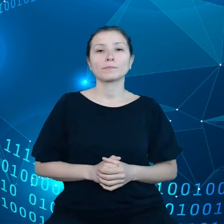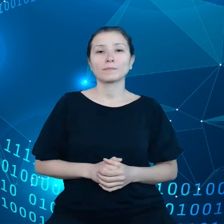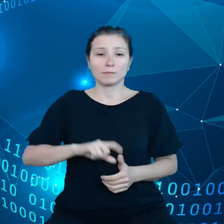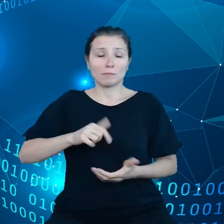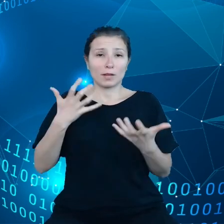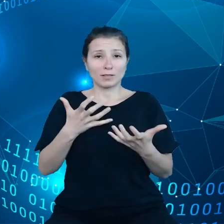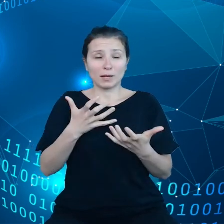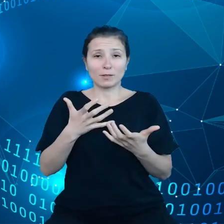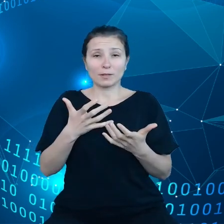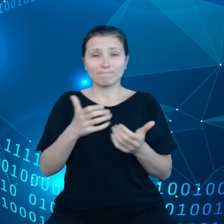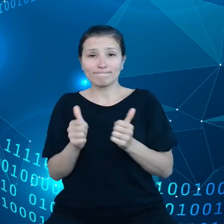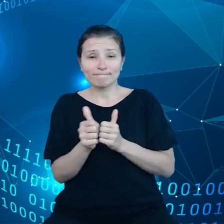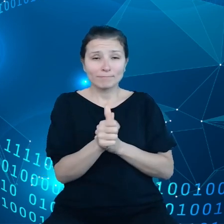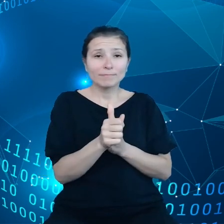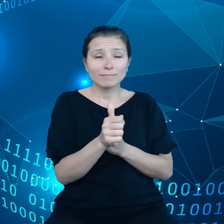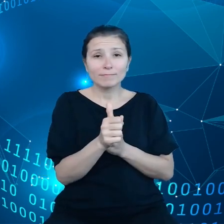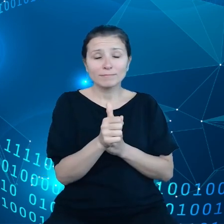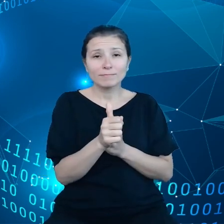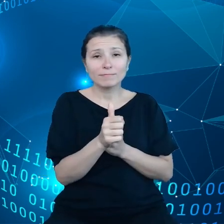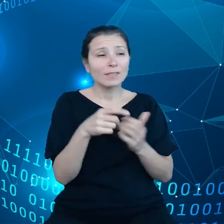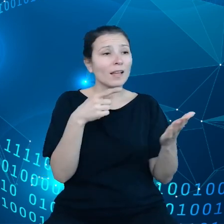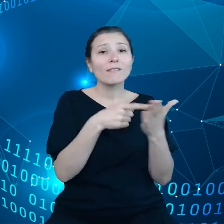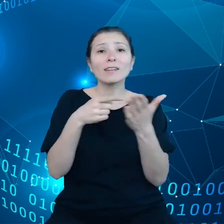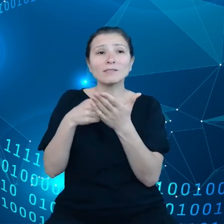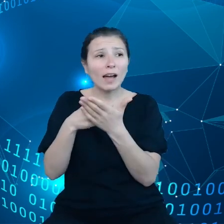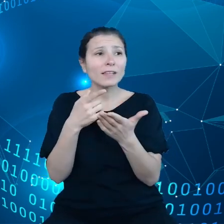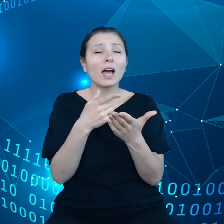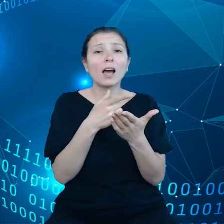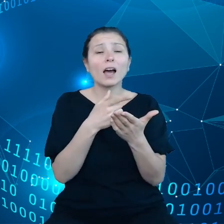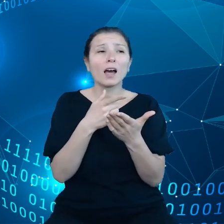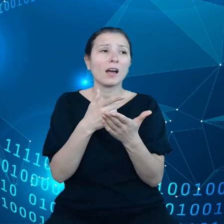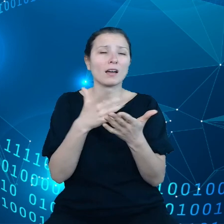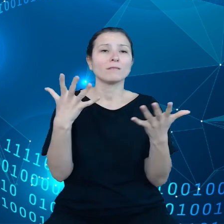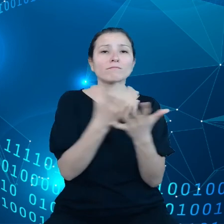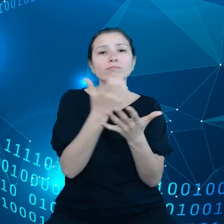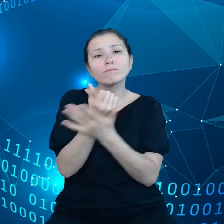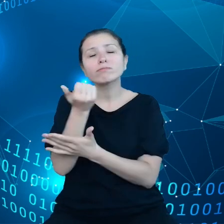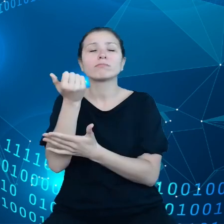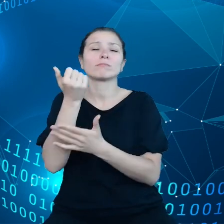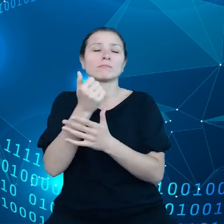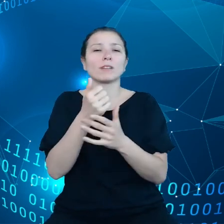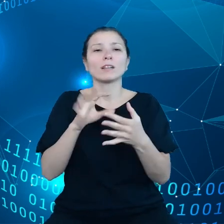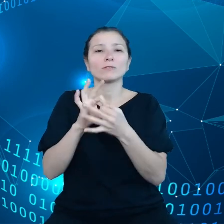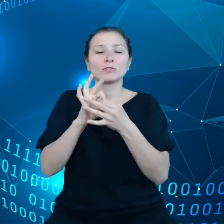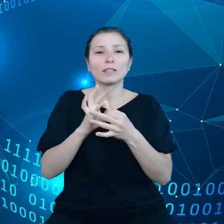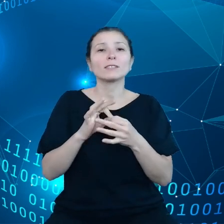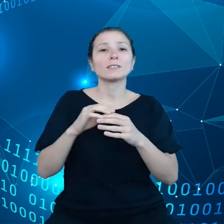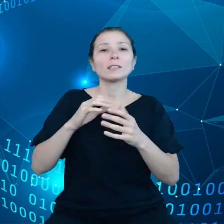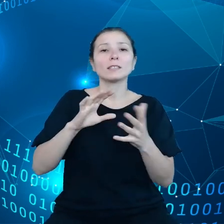związanym z możliwościami wykorzystania tych danych. Zbliżam się już do końca mojej prezentacji.